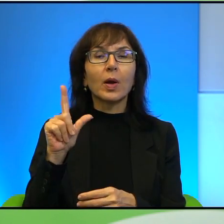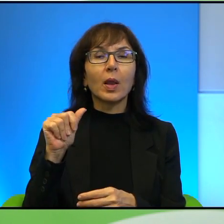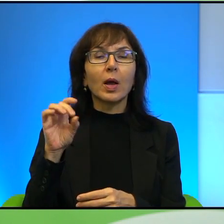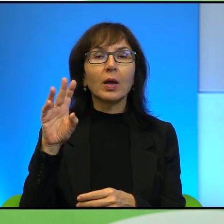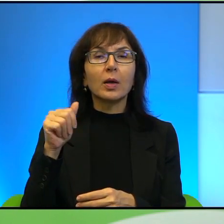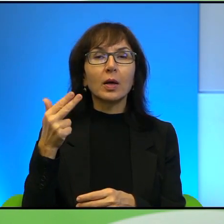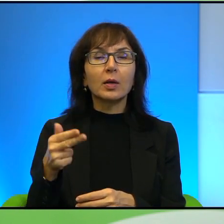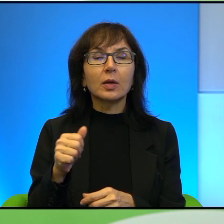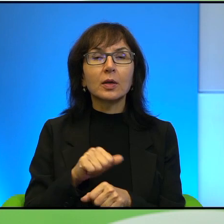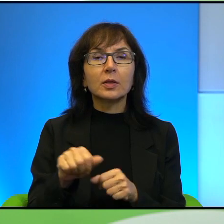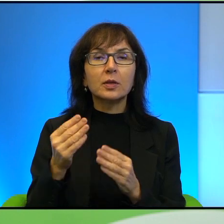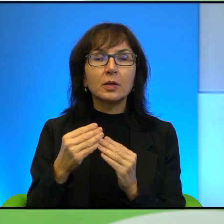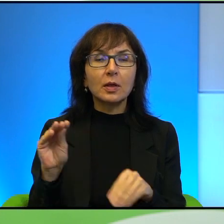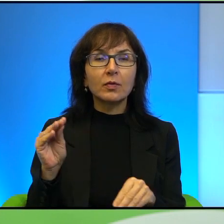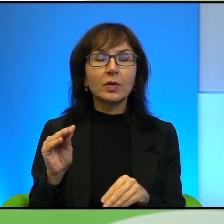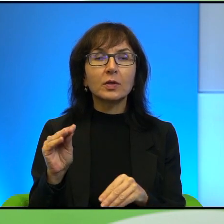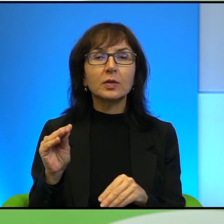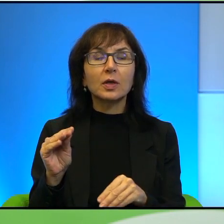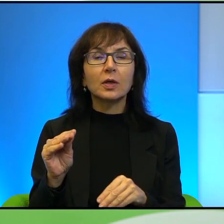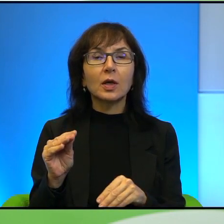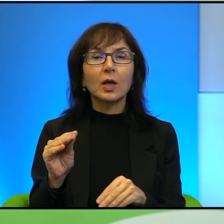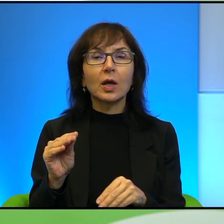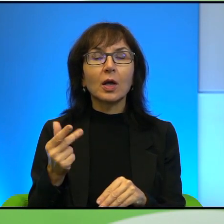tam jest najwięcej tych odnośników, ale nie tylko oczywiście.